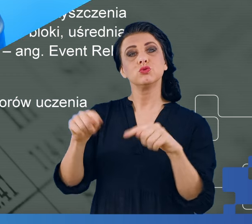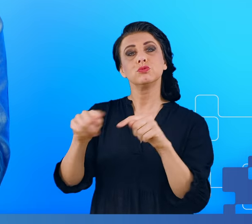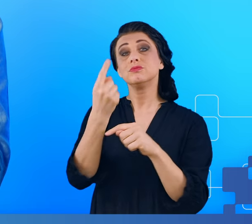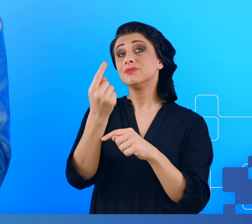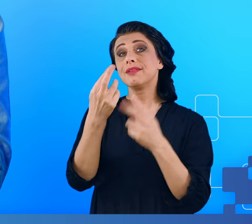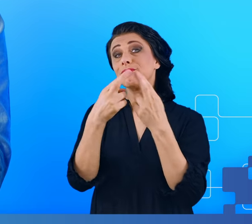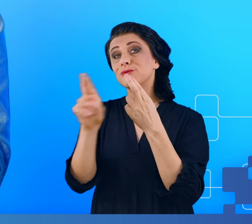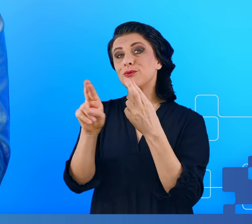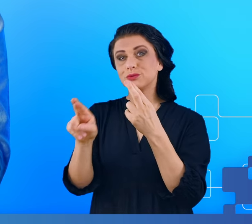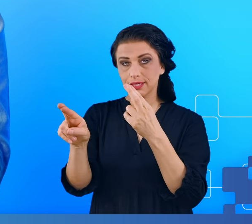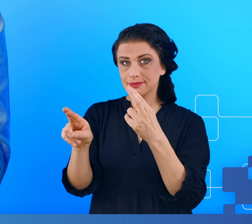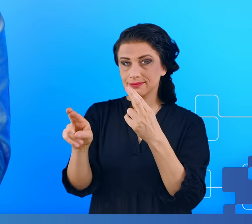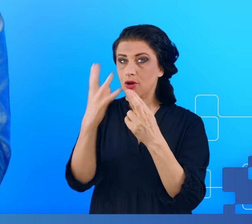Wybraliśmy więc po 40 osób.